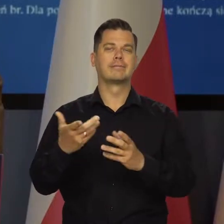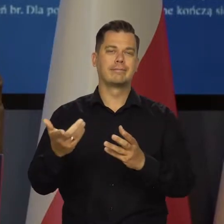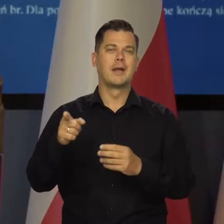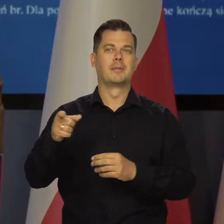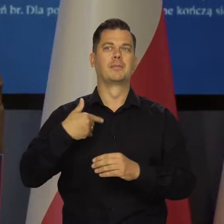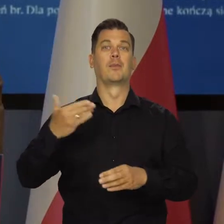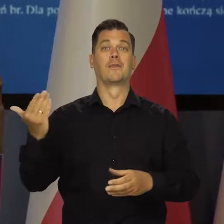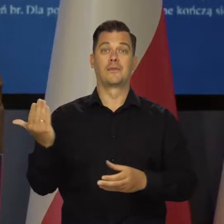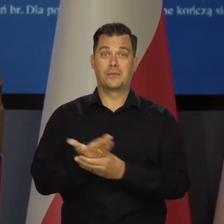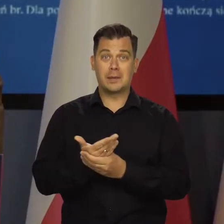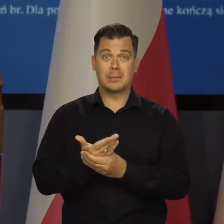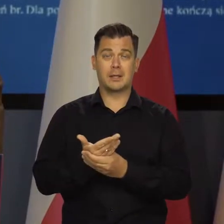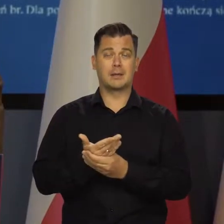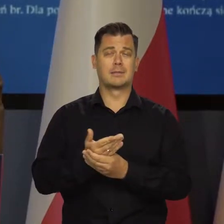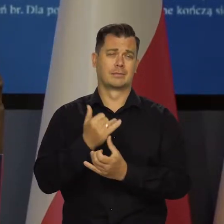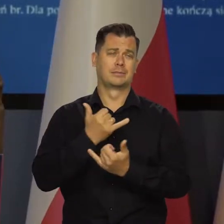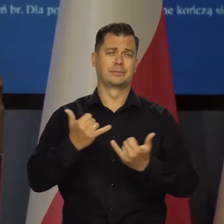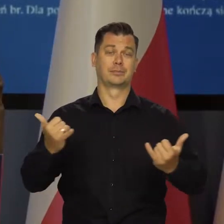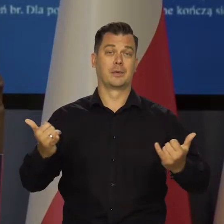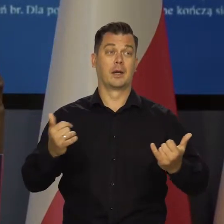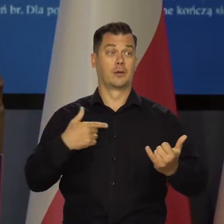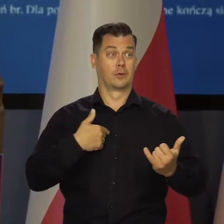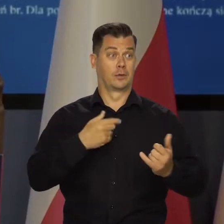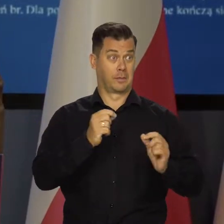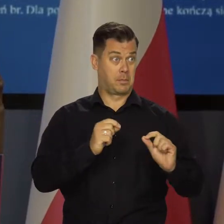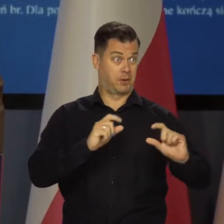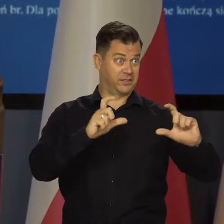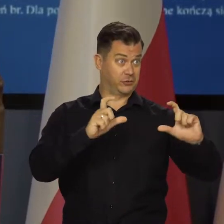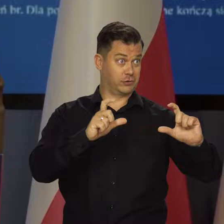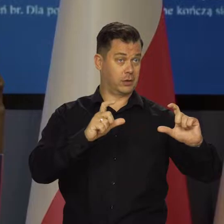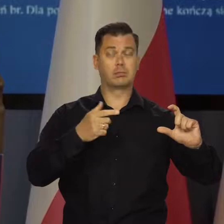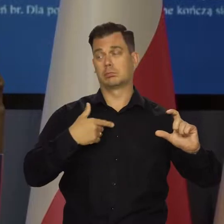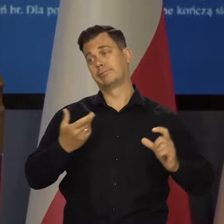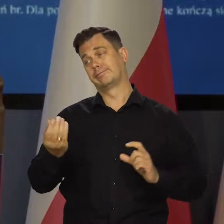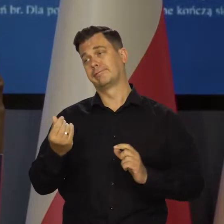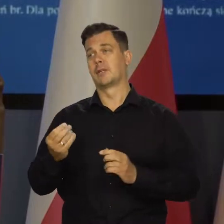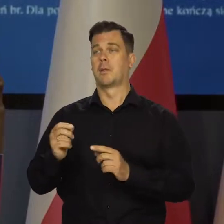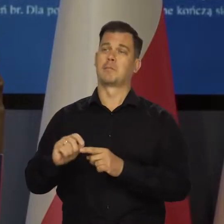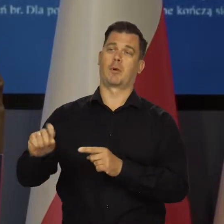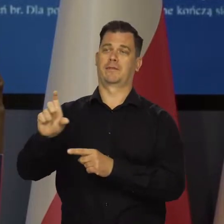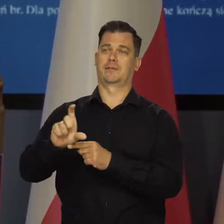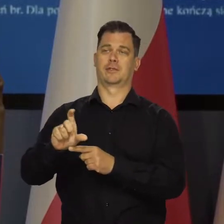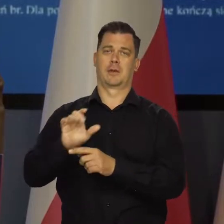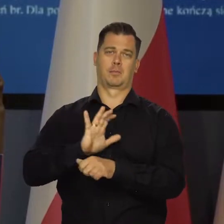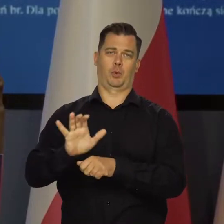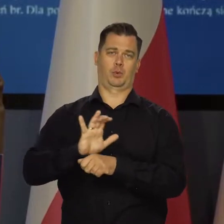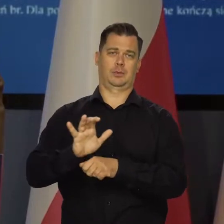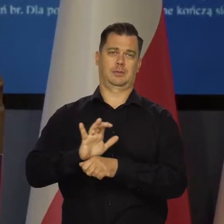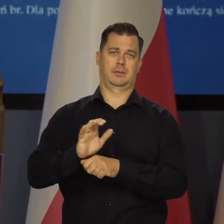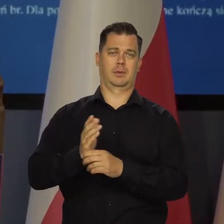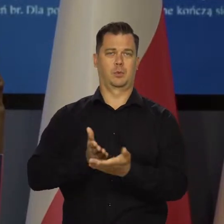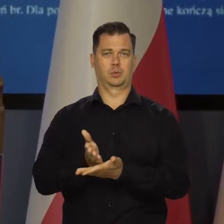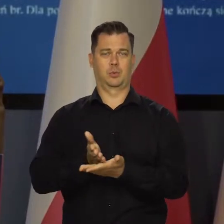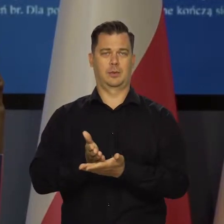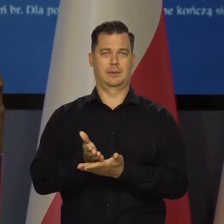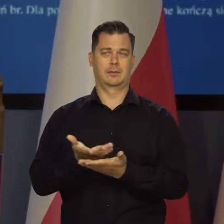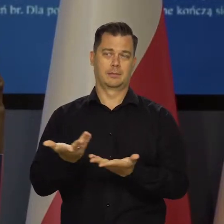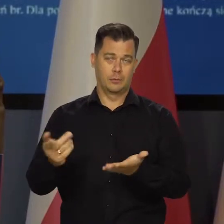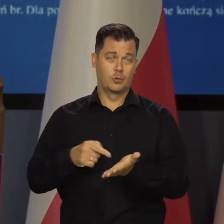z przenoszenia przez firmy, przez przedsiębiorstwa wyższych kosztów na ceny produktów i usług, które sprzedają.